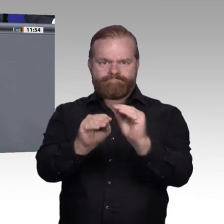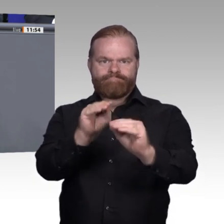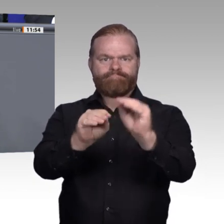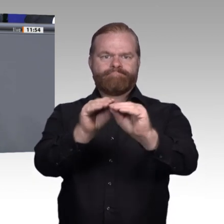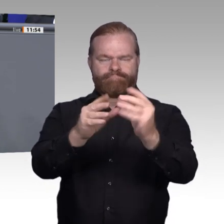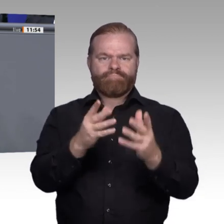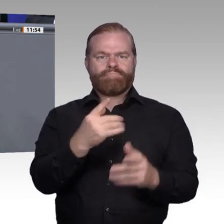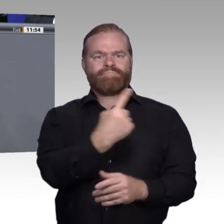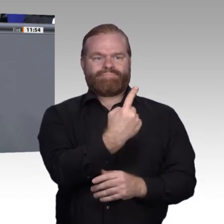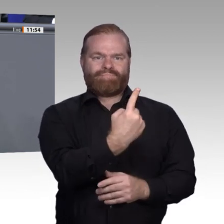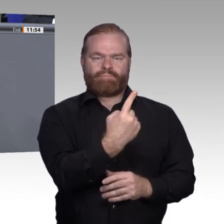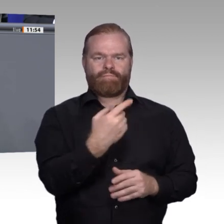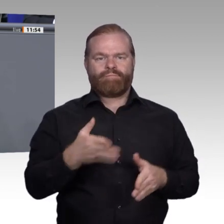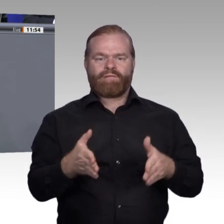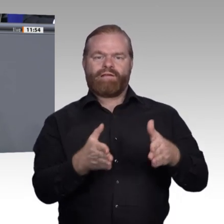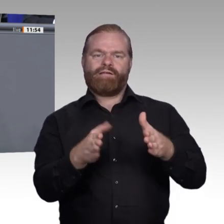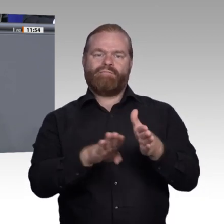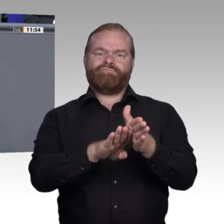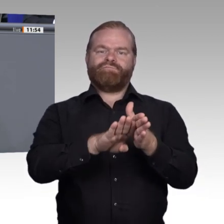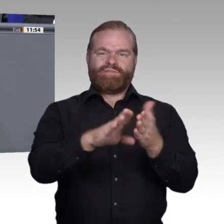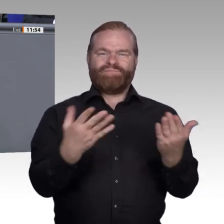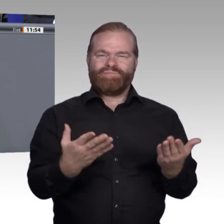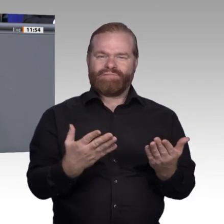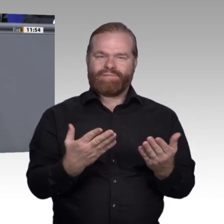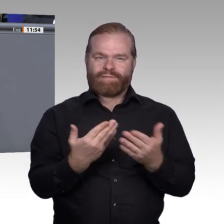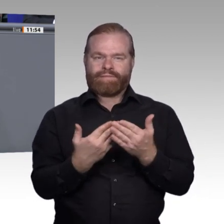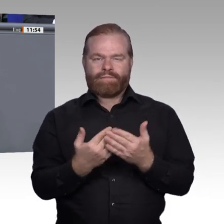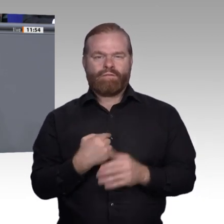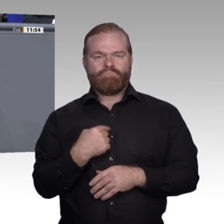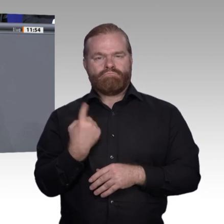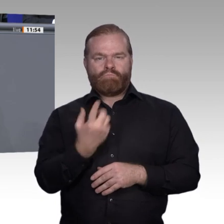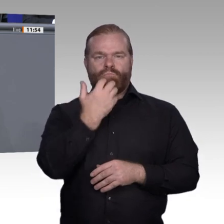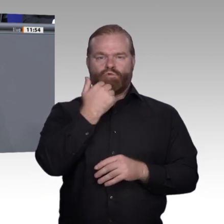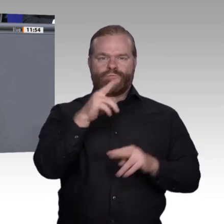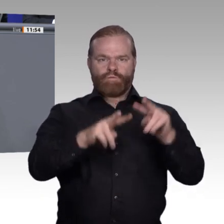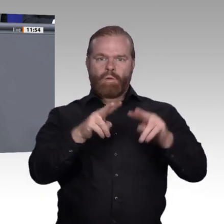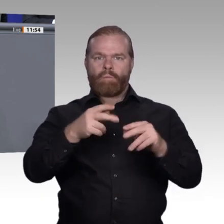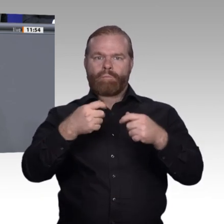permanenter Lernschleifen bedroht. Wir müssen den Wert der Bildung erhalten. Jeder muss wissen, was er